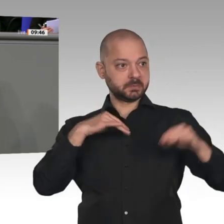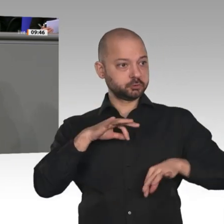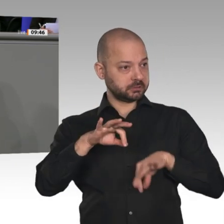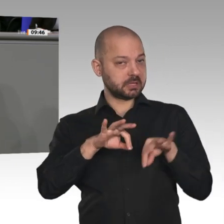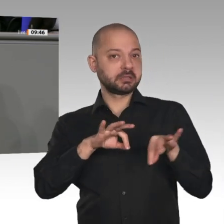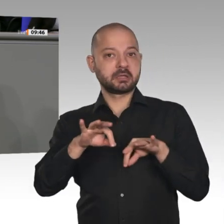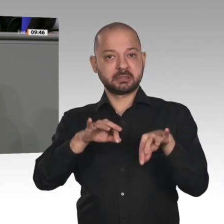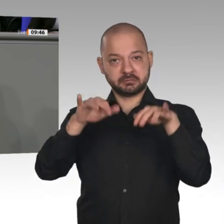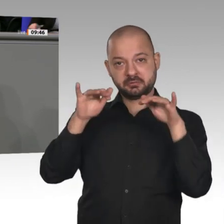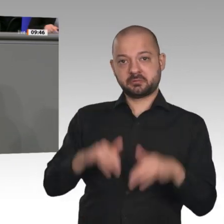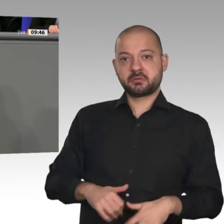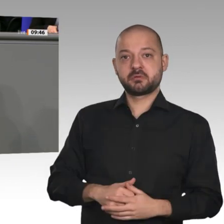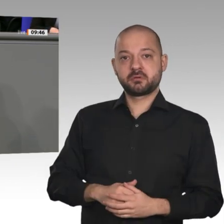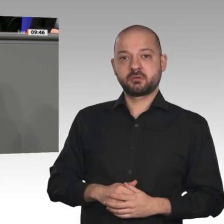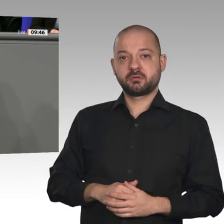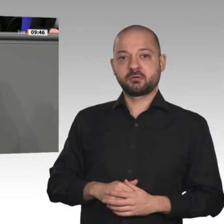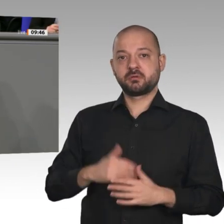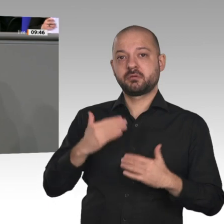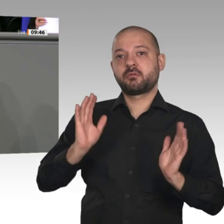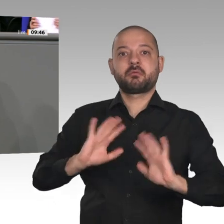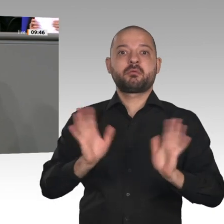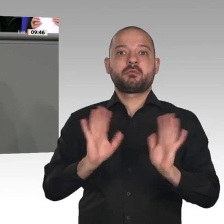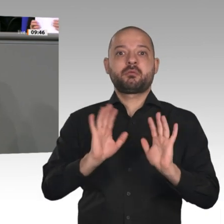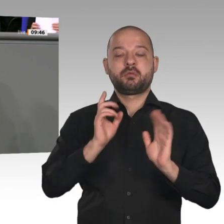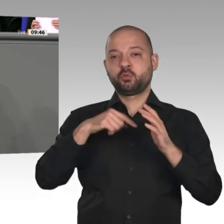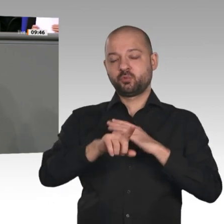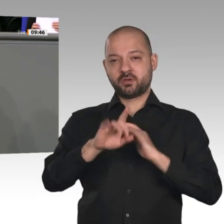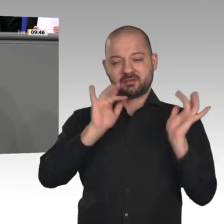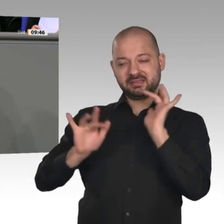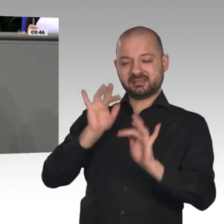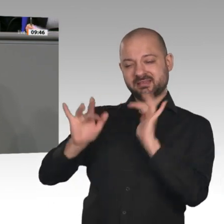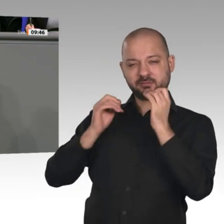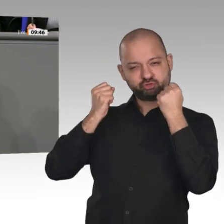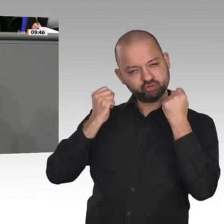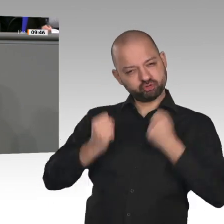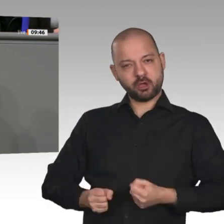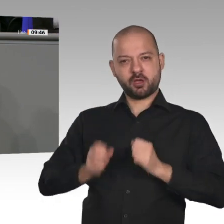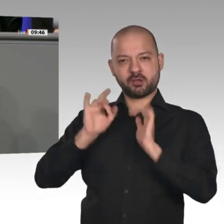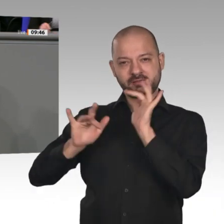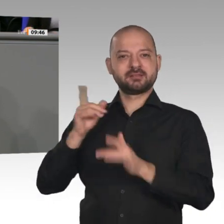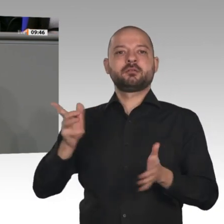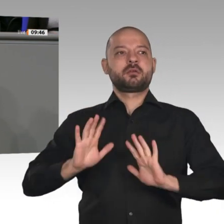haben eine neue vorgelegt, und dann sagen Sie, einen Kabinettsbeschluss möchten Sie